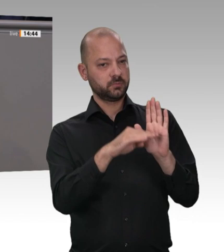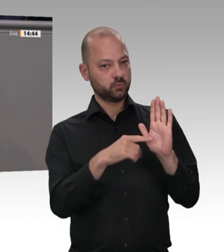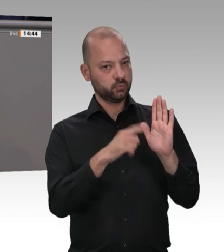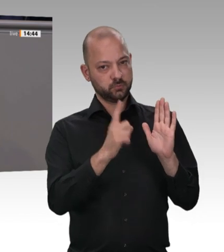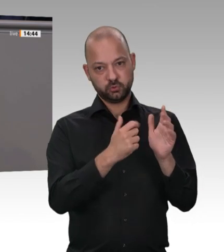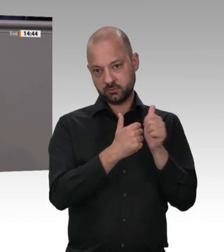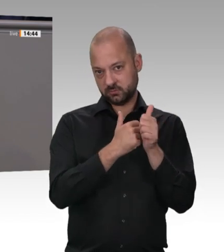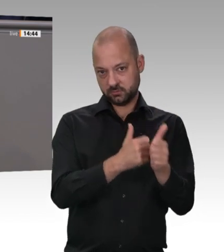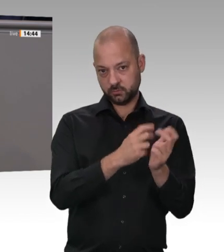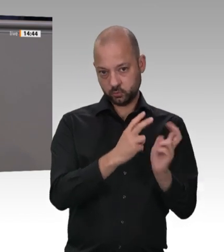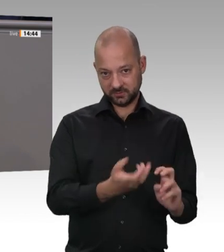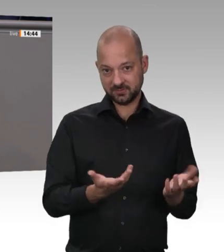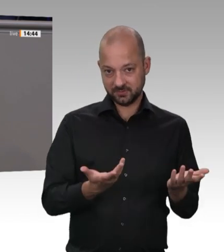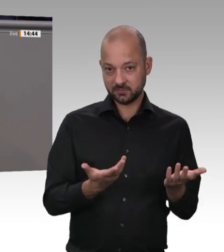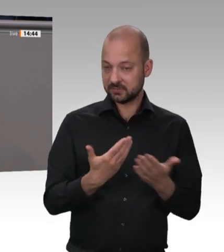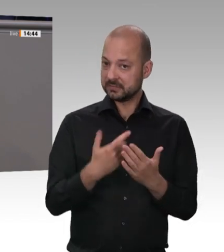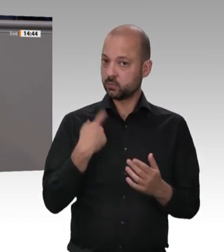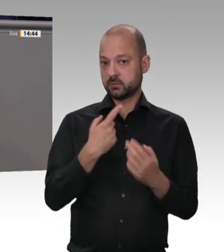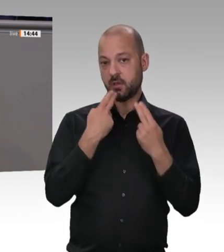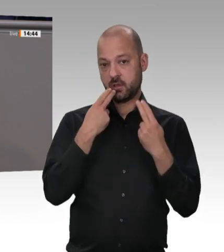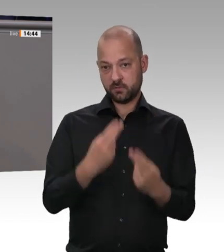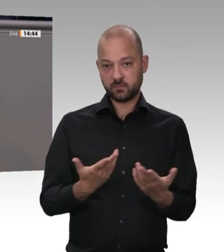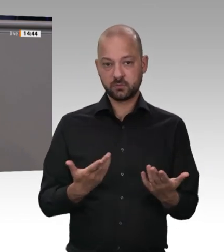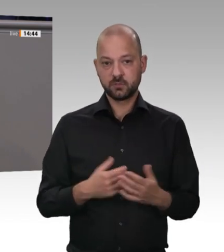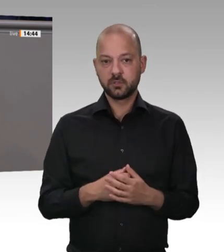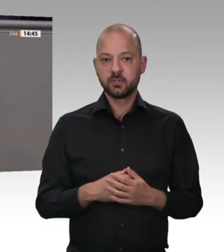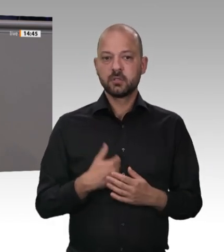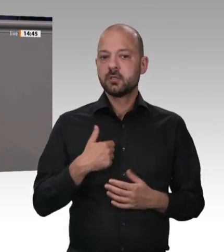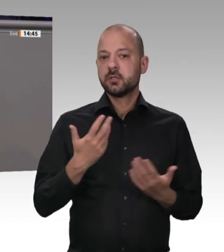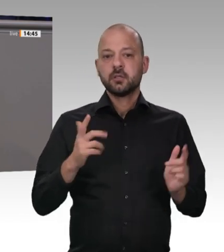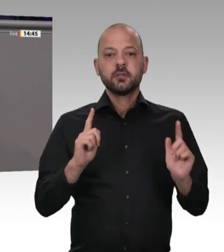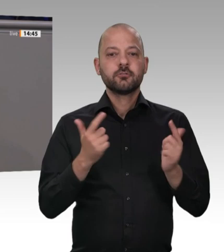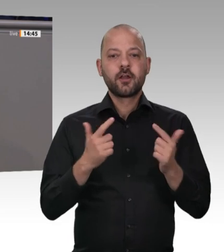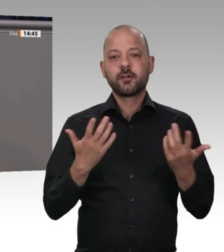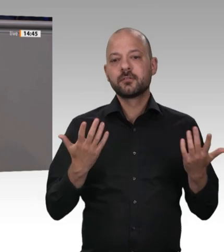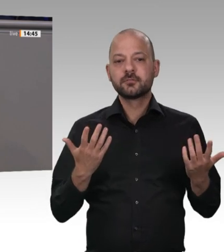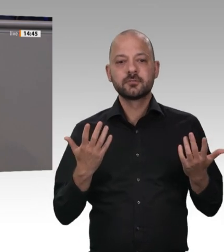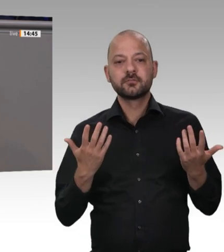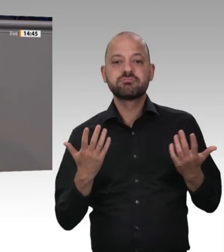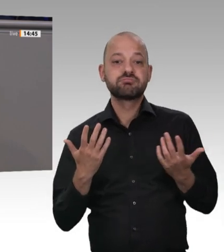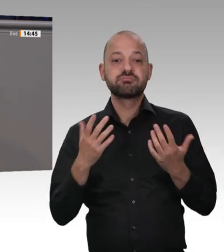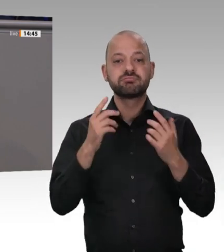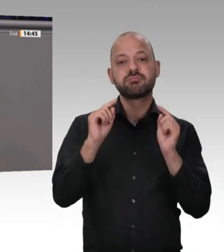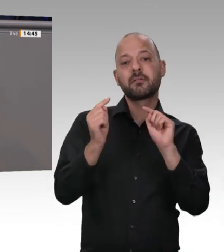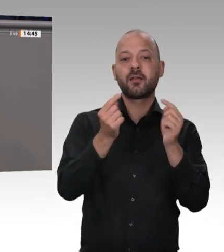sind, Kollegin Mast. – für das Gemeinwohl in der Bundesrepublik Deutschland zu sorgen. Deshalb freue ich mich auf die Gesetze, die wir im Herbst gemeinsam diskutieren